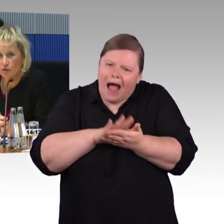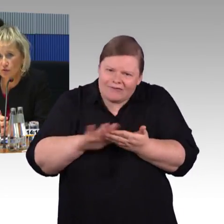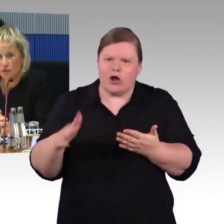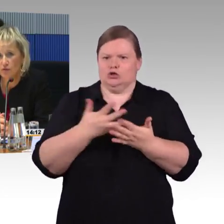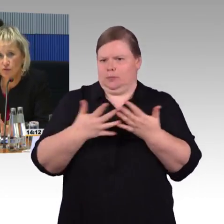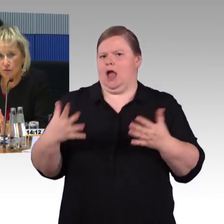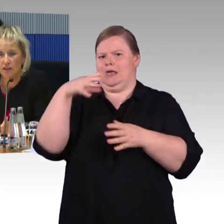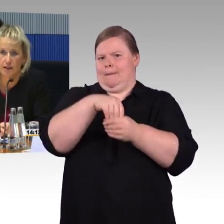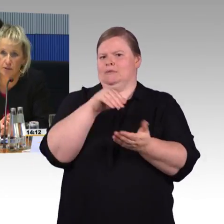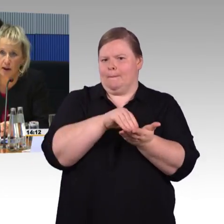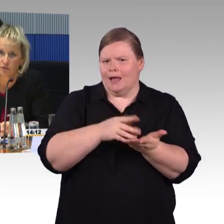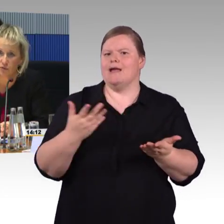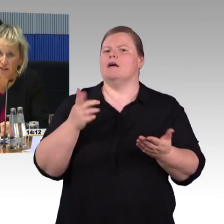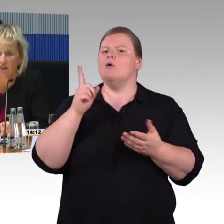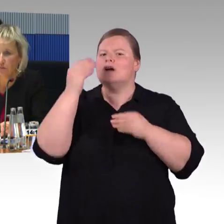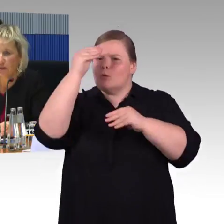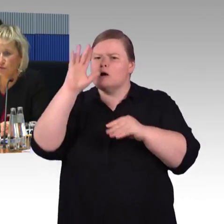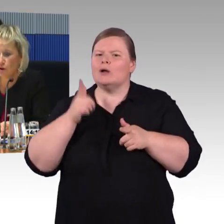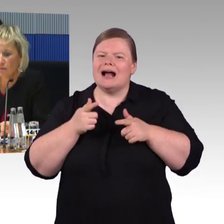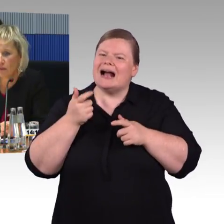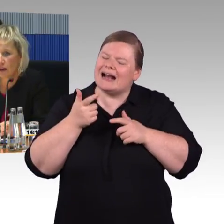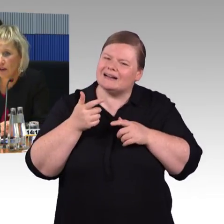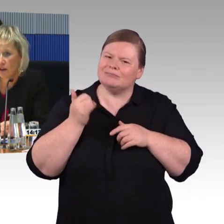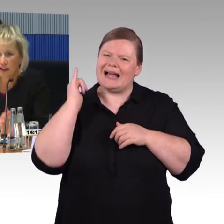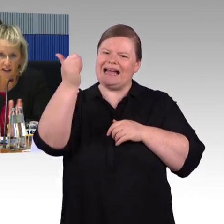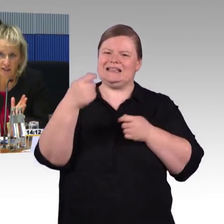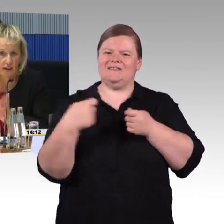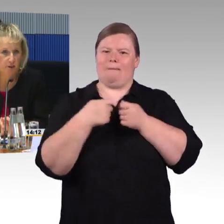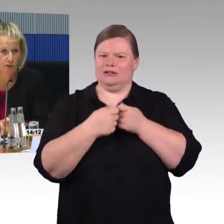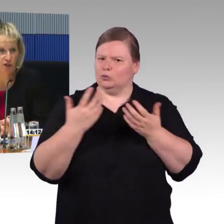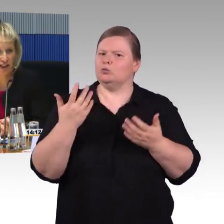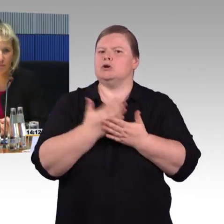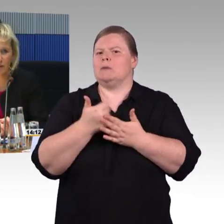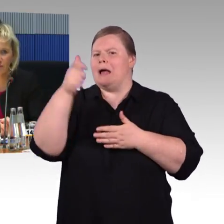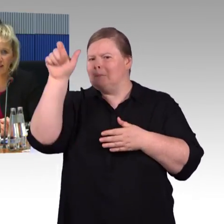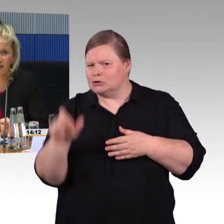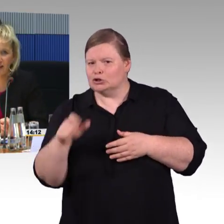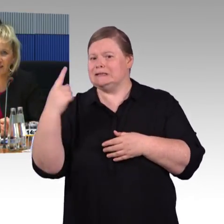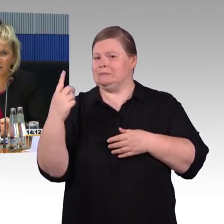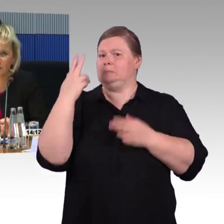und die VoiceOver-Funktion an seinem Smartphone liest sie ihm dann vor. Damit möchte ich es erstmal bewenden lassen